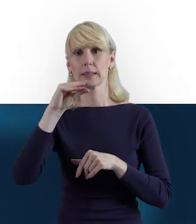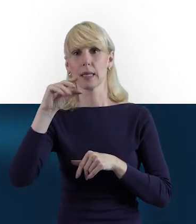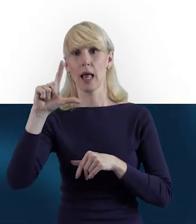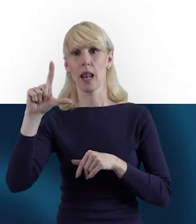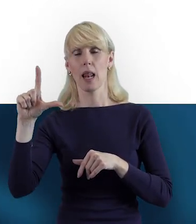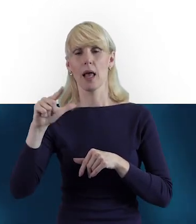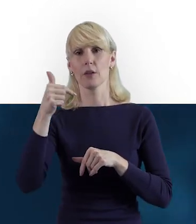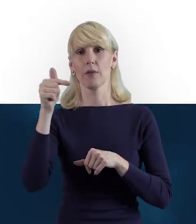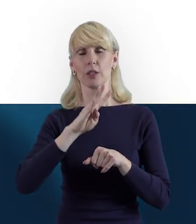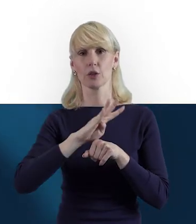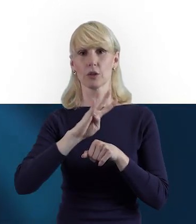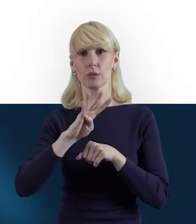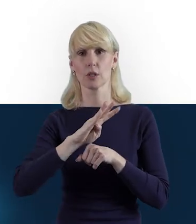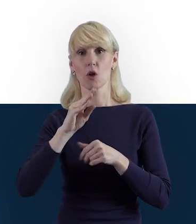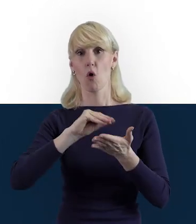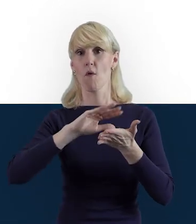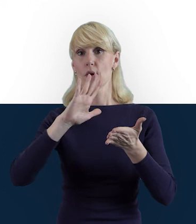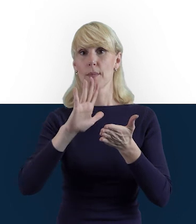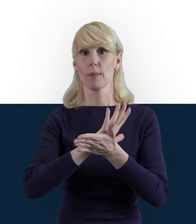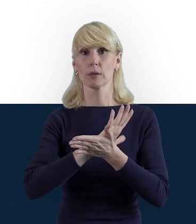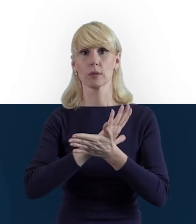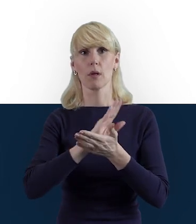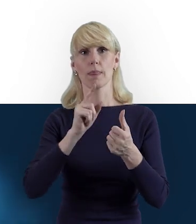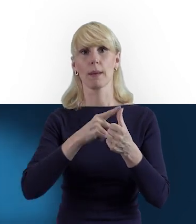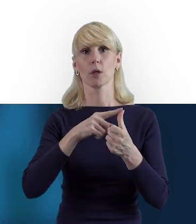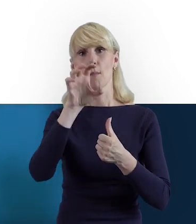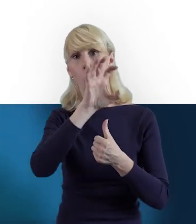do Formularza Monitorowania Uczestników,